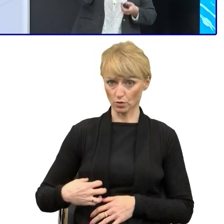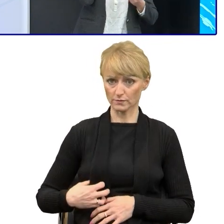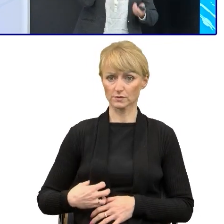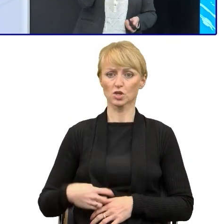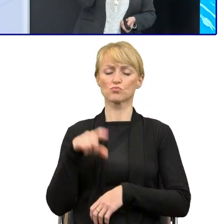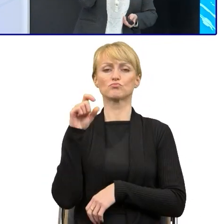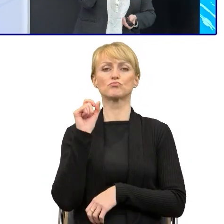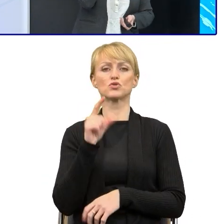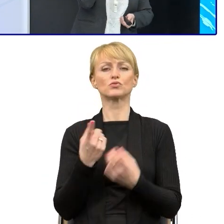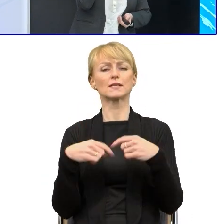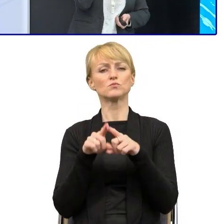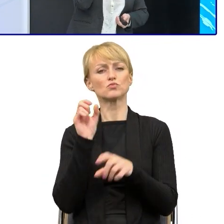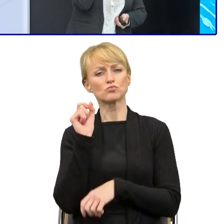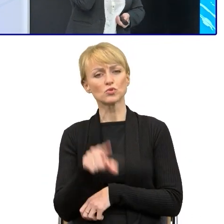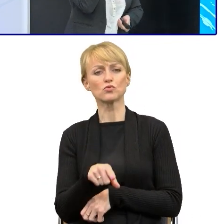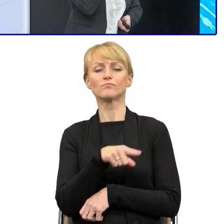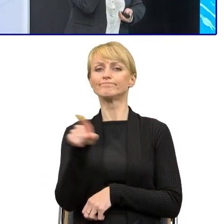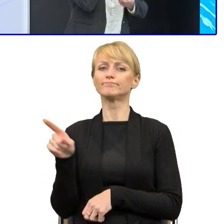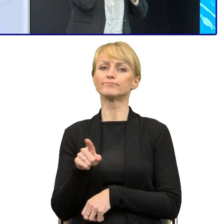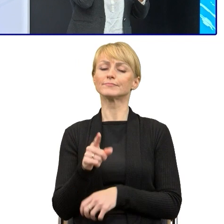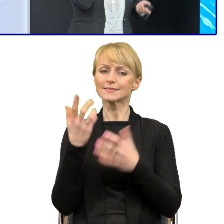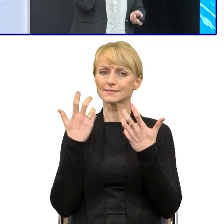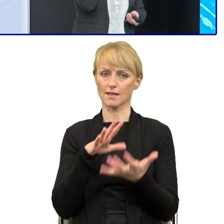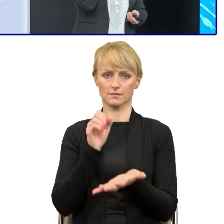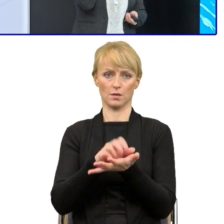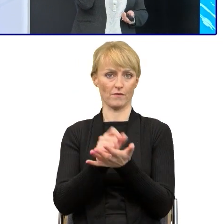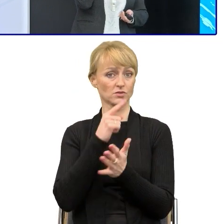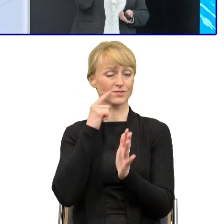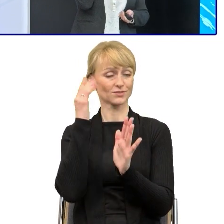którzy chcą zajmować się prostym językiem. Ja mam to szczęście, że mój pracownik